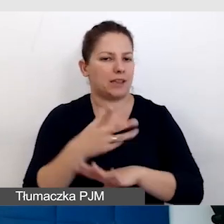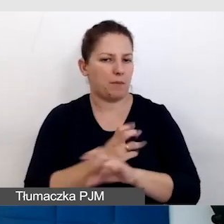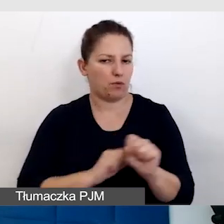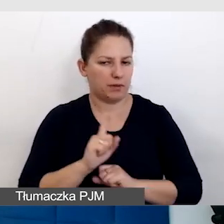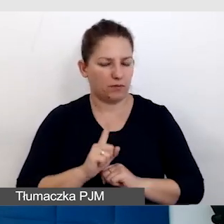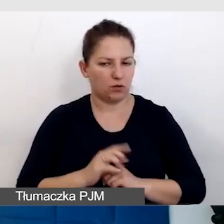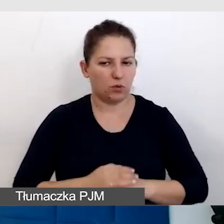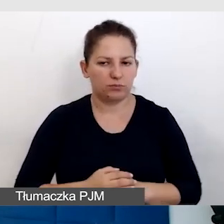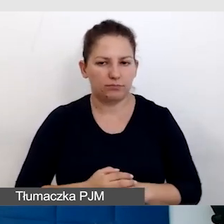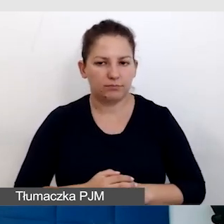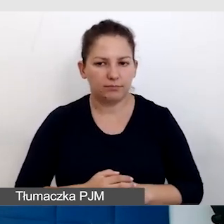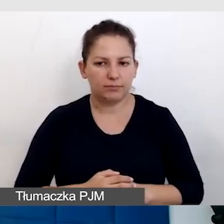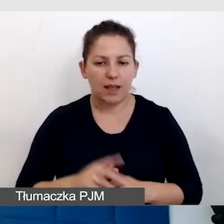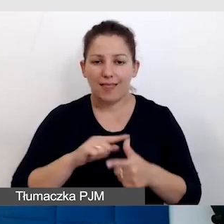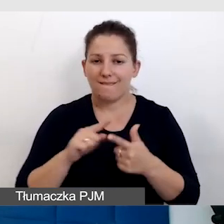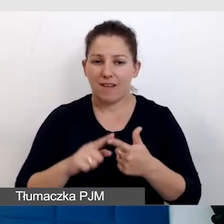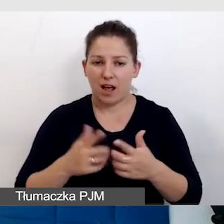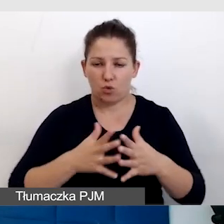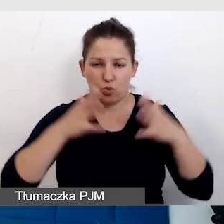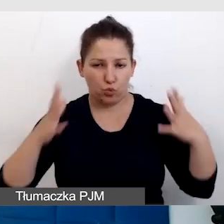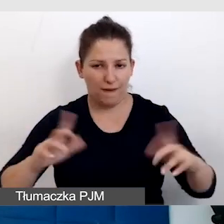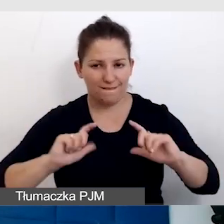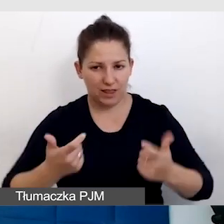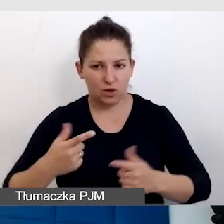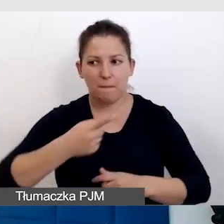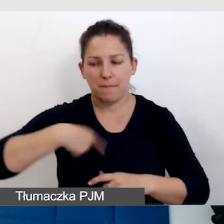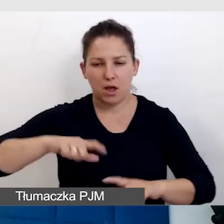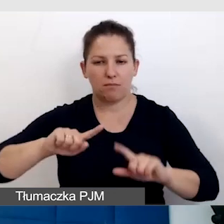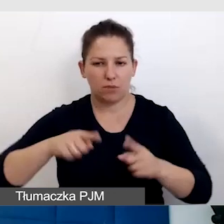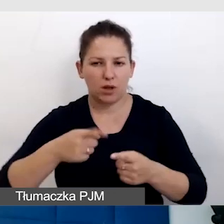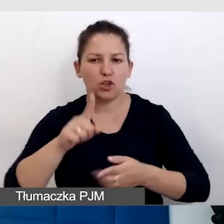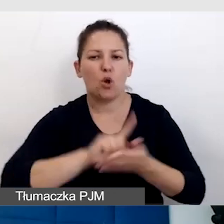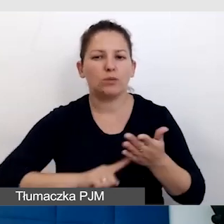Dwa duże wydarzenia, które organizujemy, Śląski Festiwal Nauki